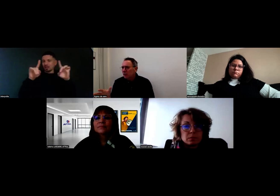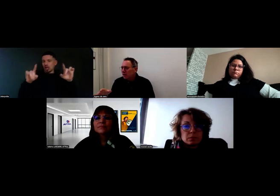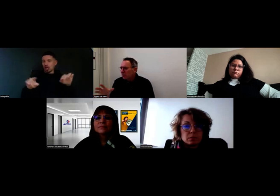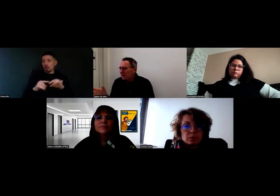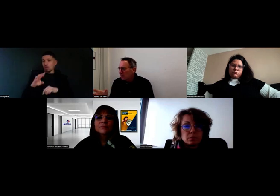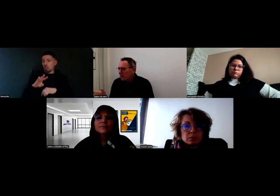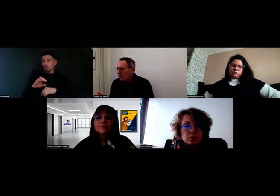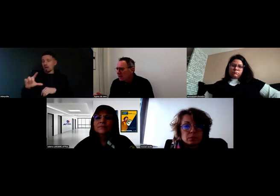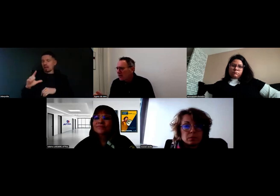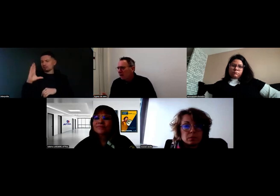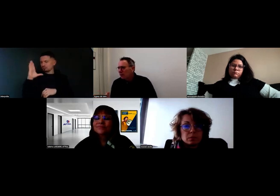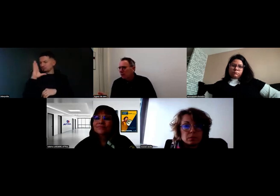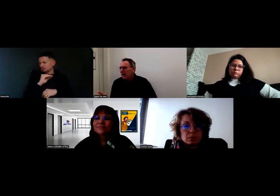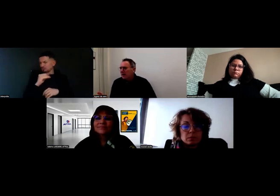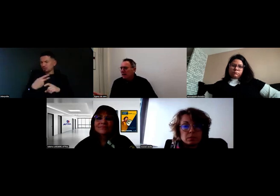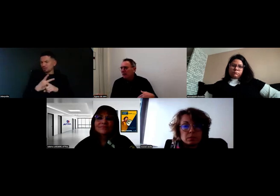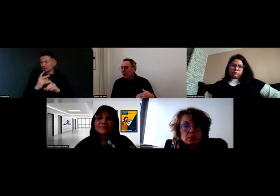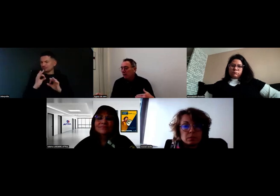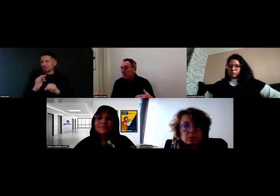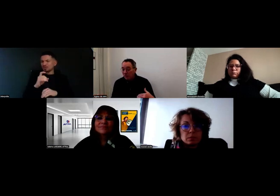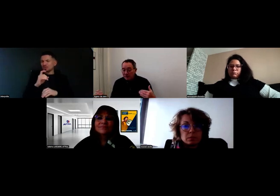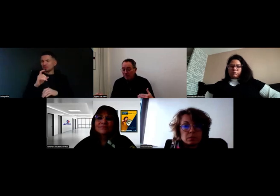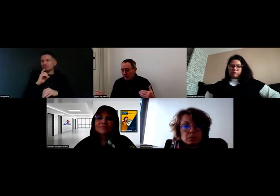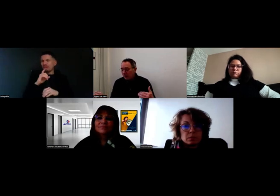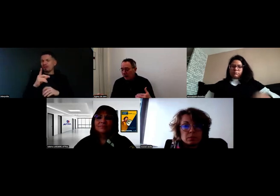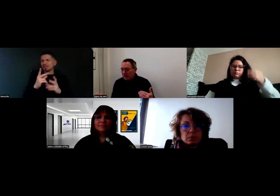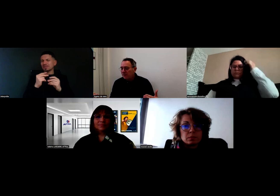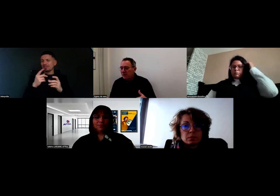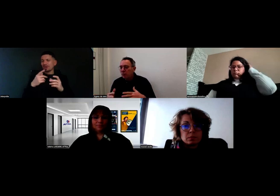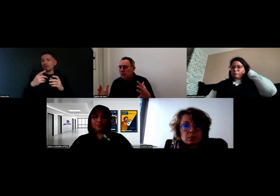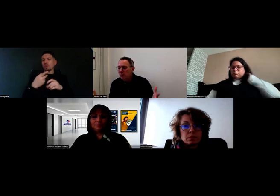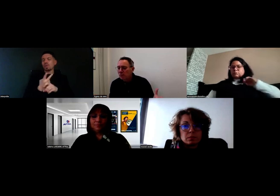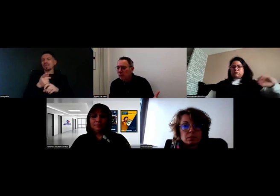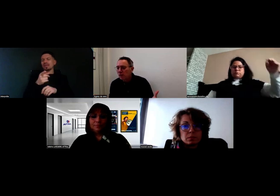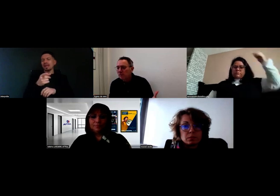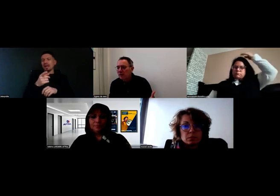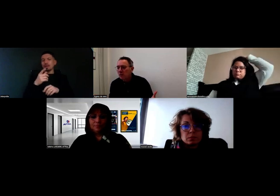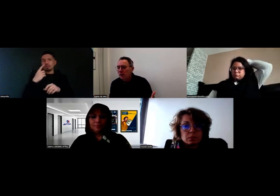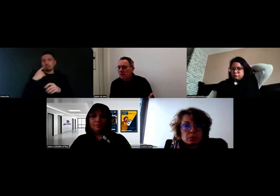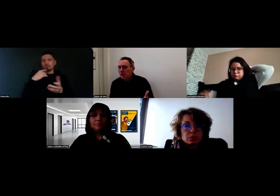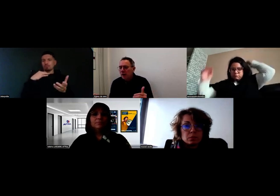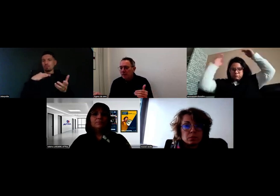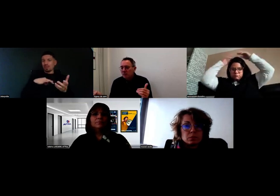alors je ne sais plus exactement l'outil dont vous parliez, mais qu'en fait ça avait été un bénéfice pour l'ensemble des collaborateurs.